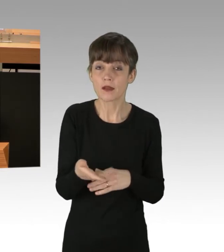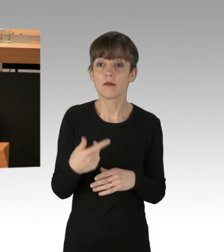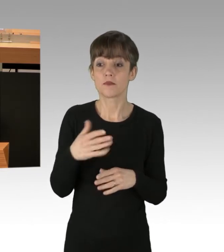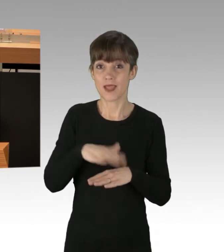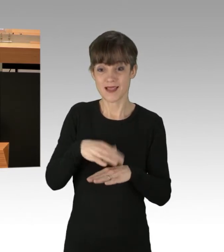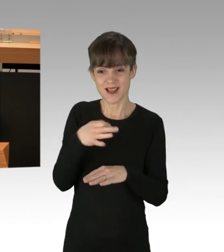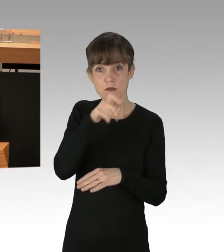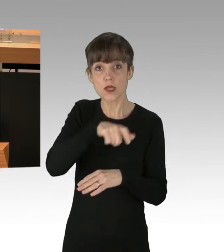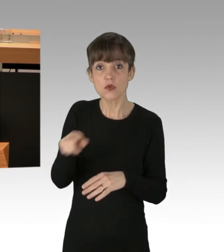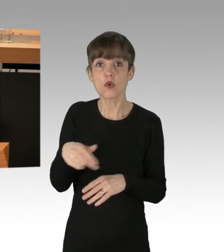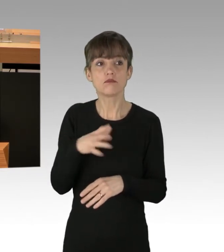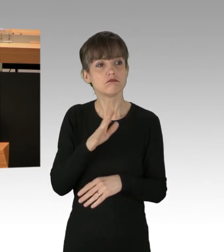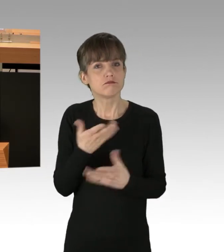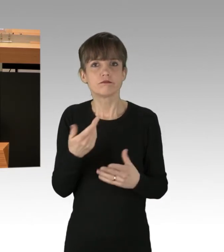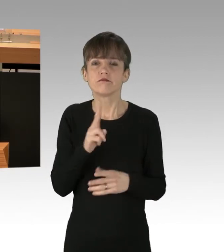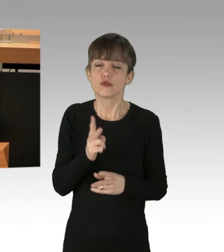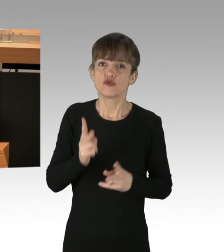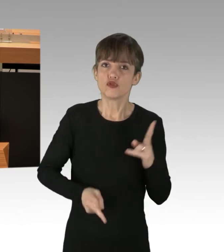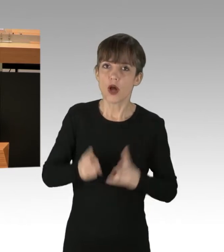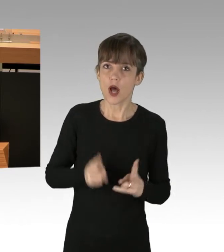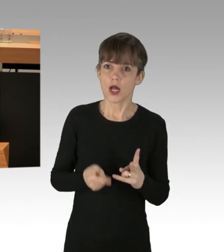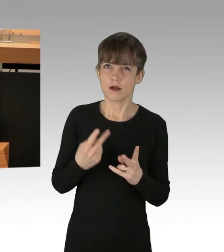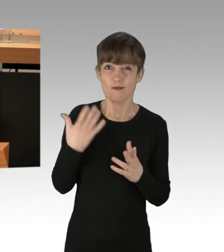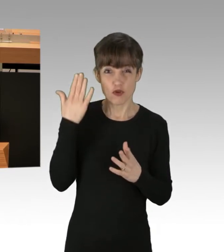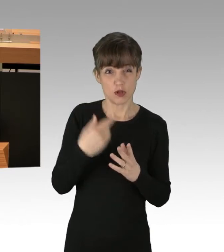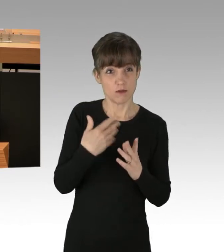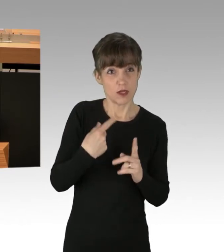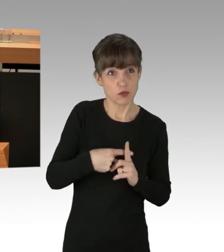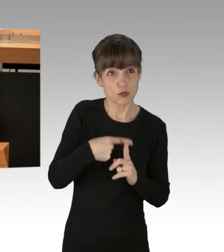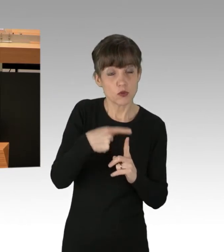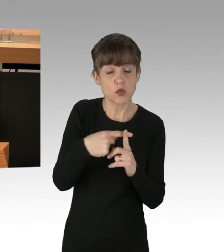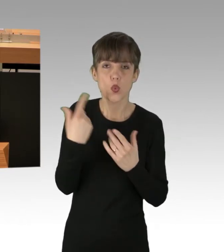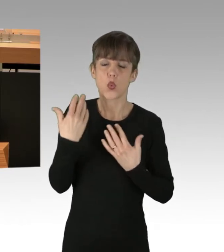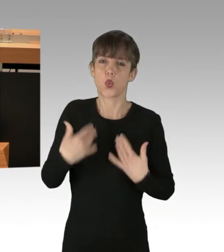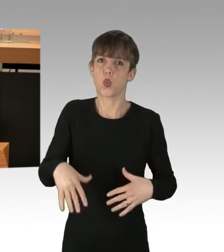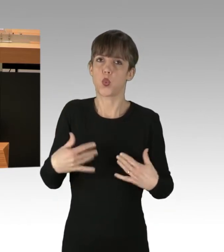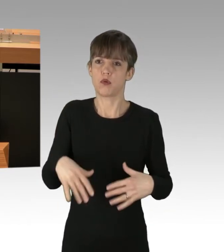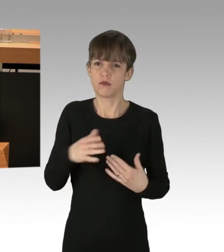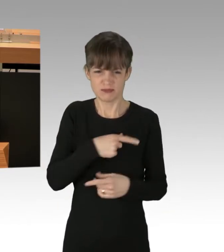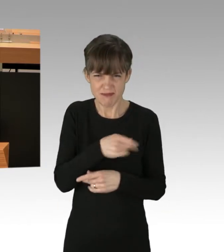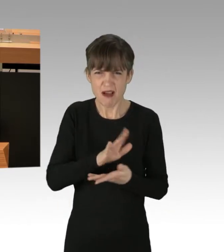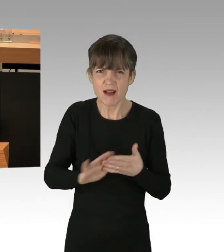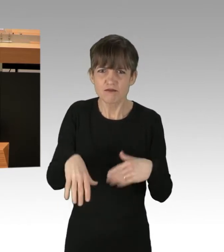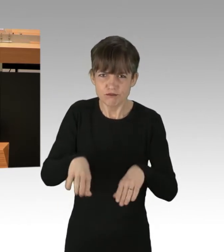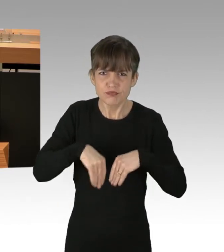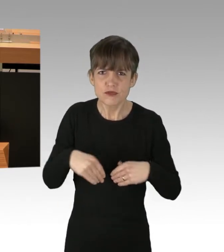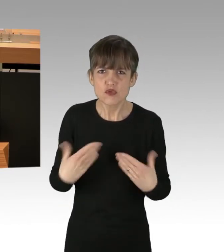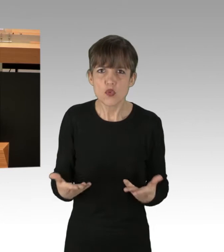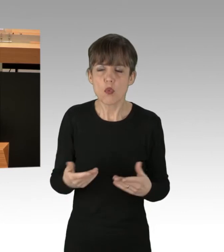Das alles wird billigend in Kauf genommen. Das ist, einfach so daher gesagt: Man kommt zu spät.